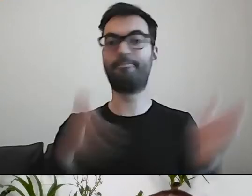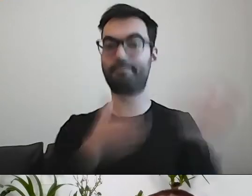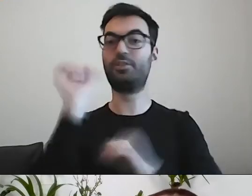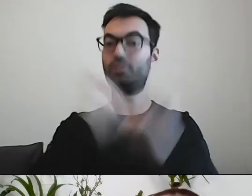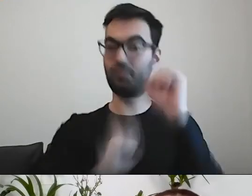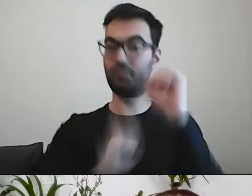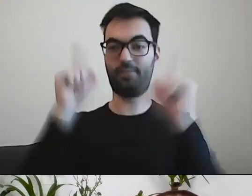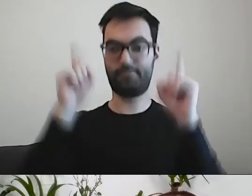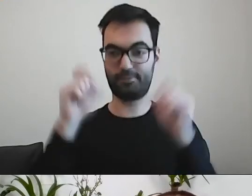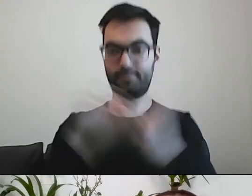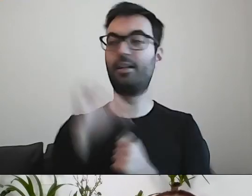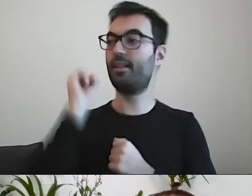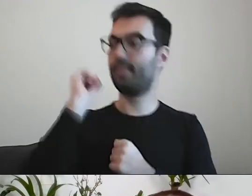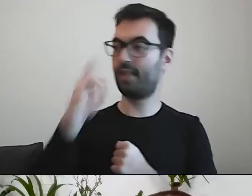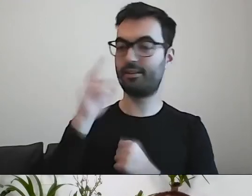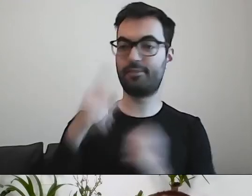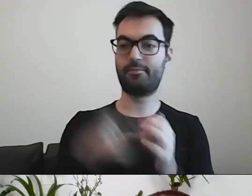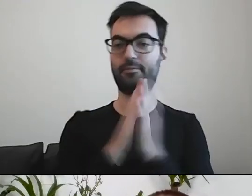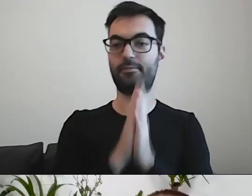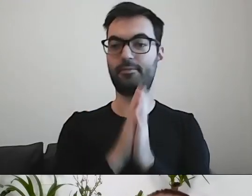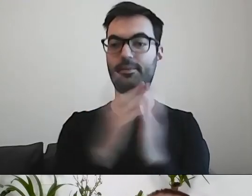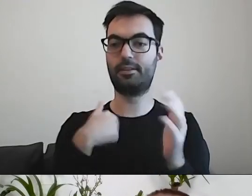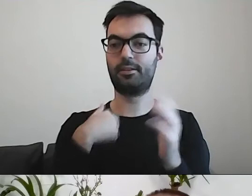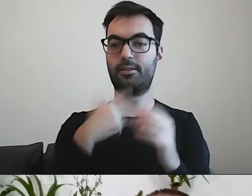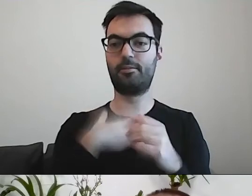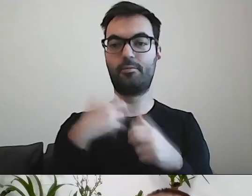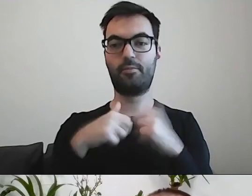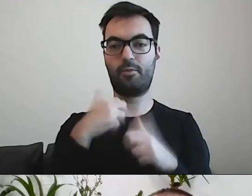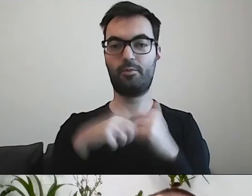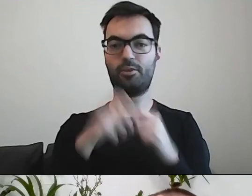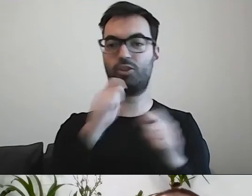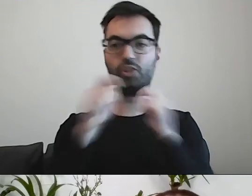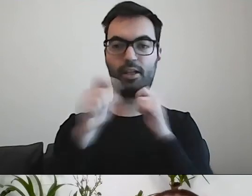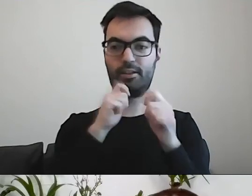PAWEŁ: Tak. Mam kłopot z widzeniem czatu.